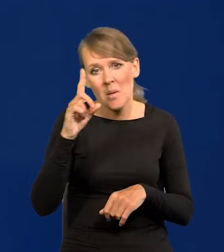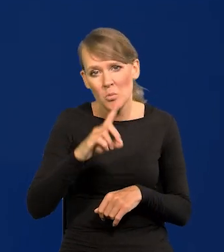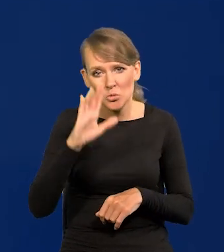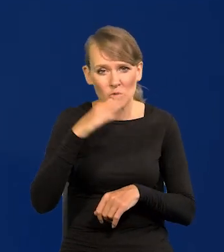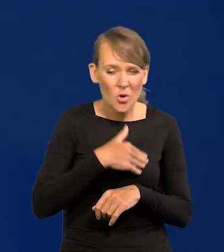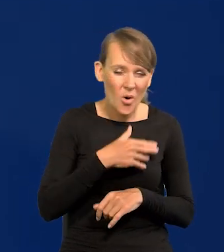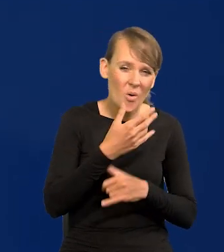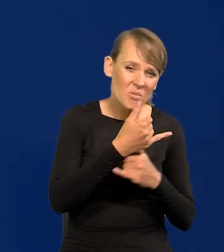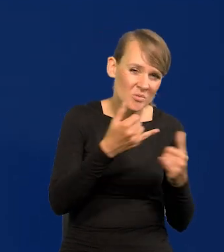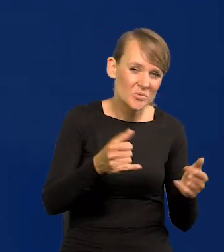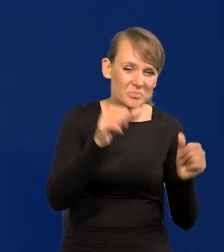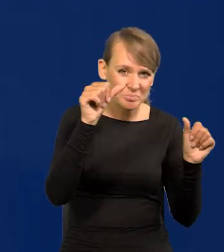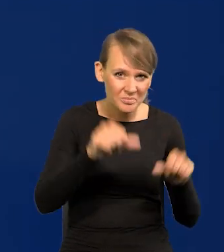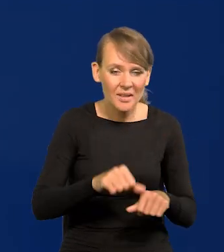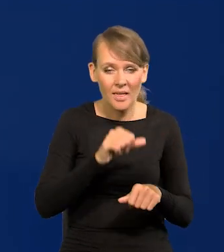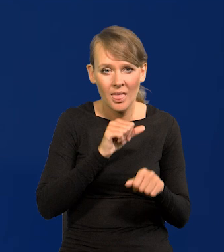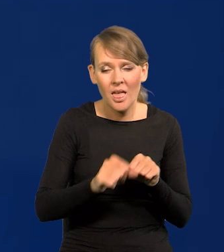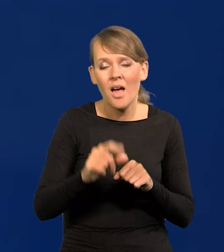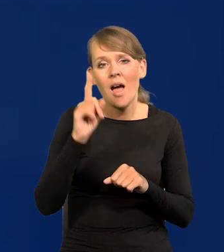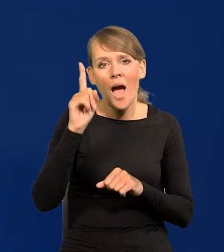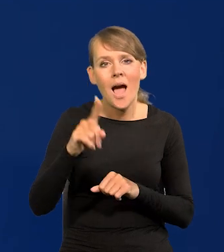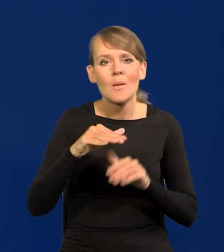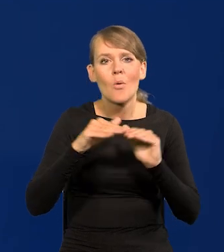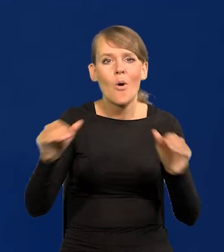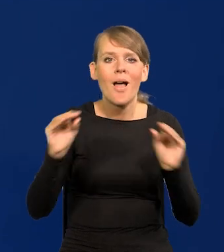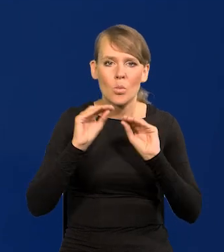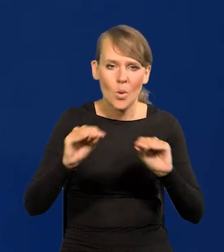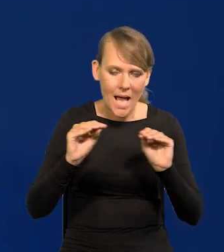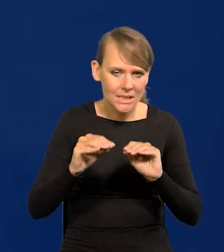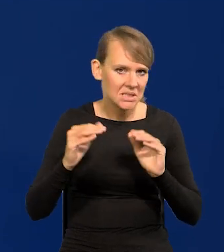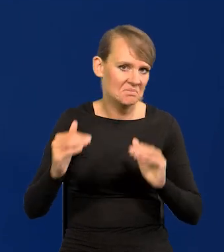to jednak poziom edukacji jest bardzo wysoki.